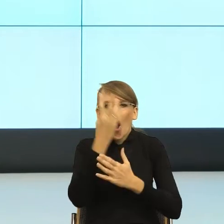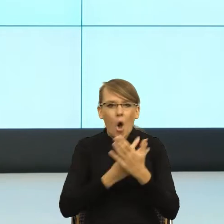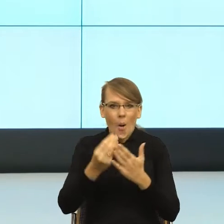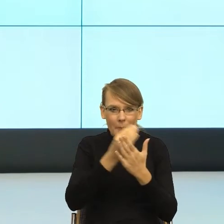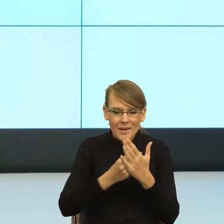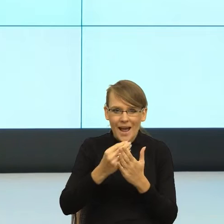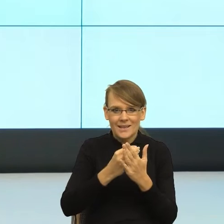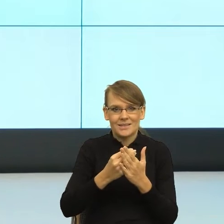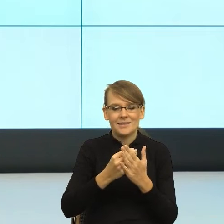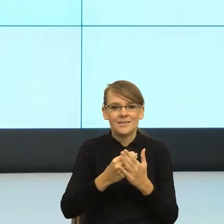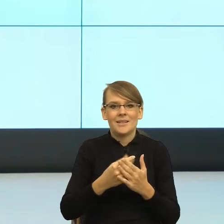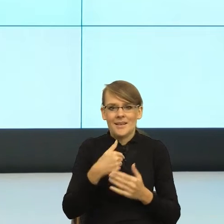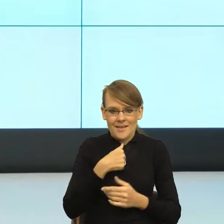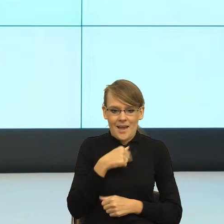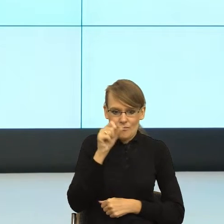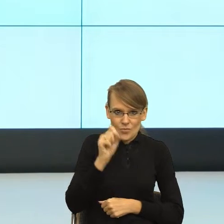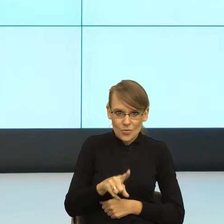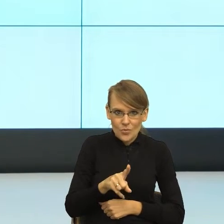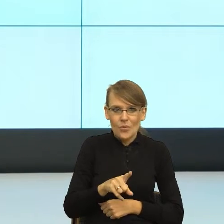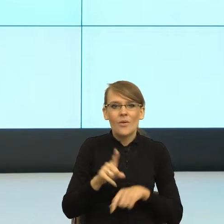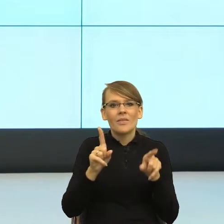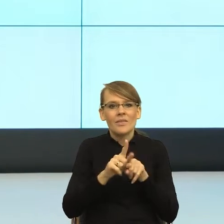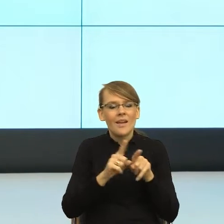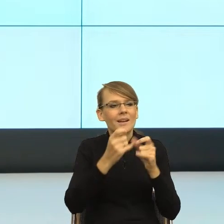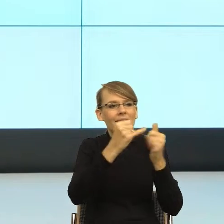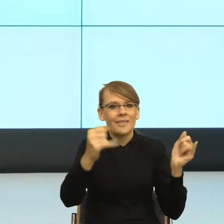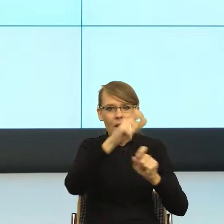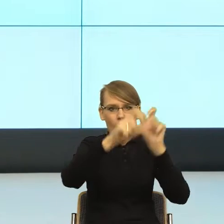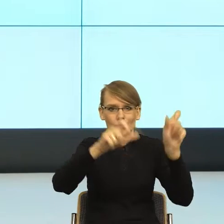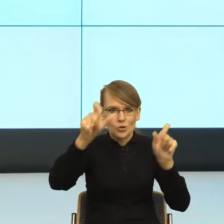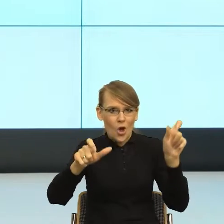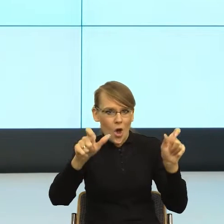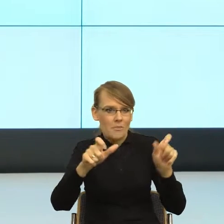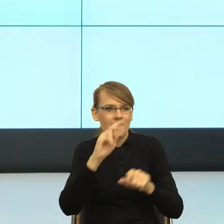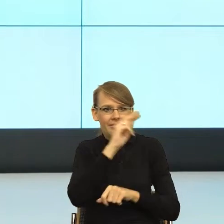na której są osoby, które umieścimy na scenie i równocześnie pokazują,